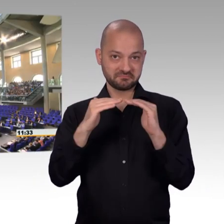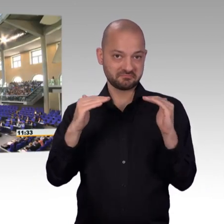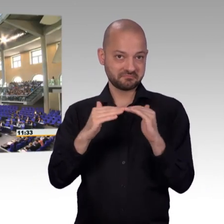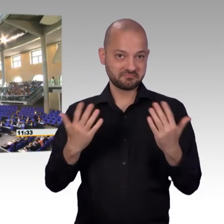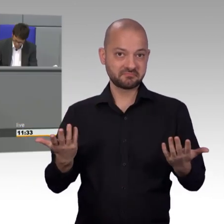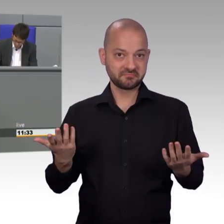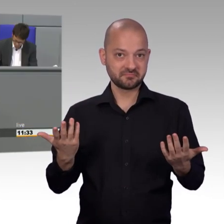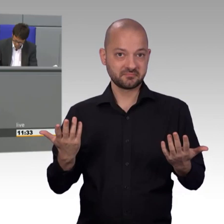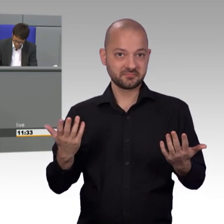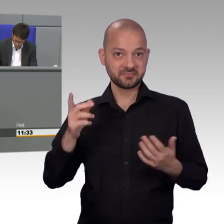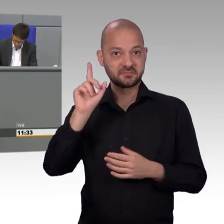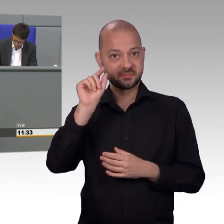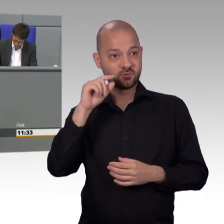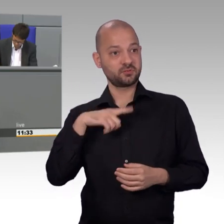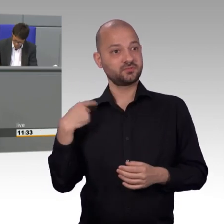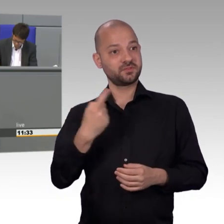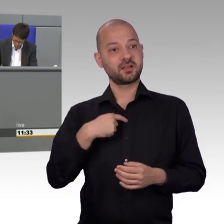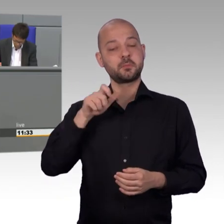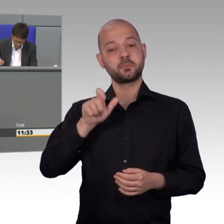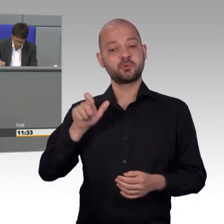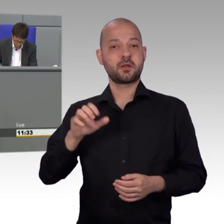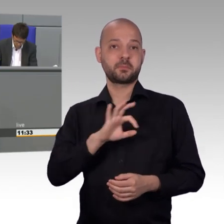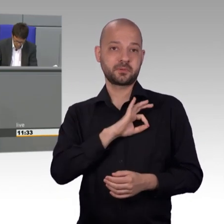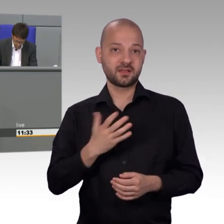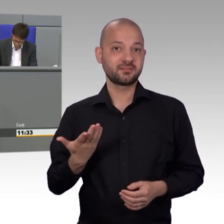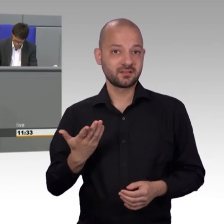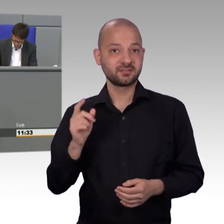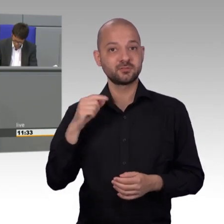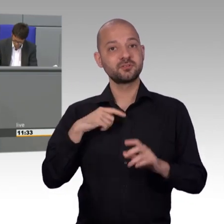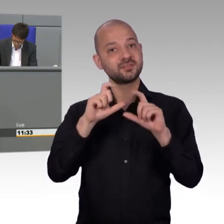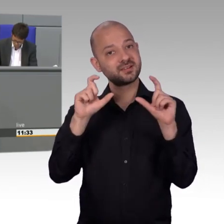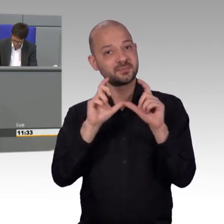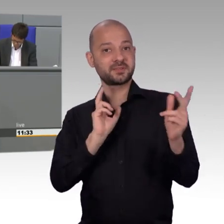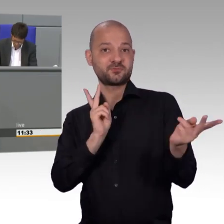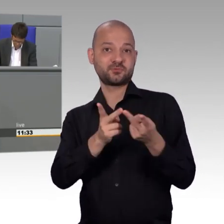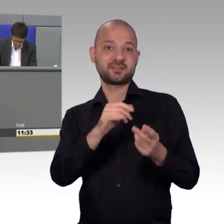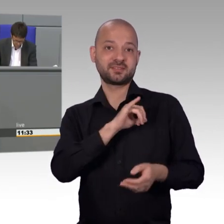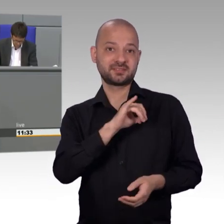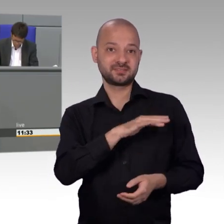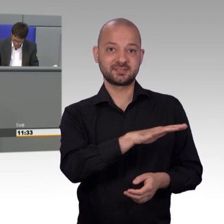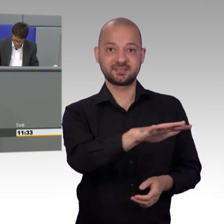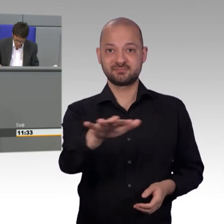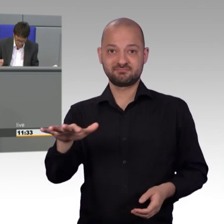Und das Letztere können die übrigen Parteien uns, trotz der Sorge um die eigenen Mandate, den Bürgern und